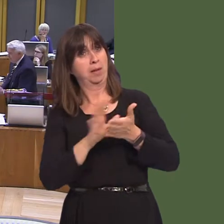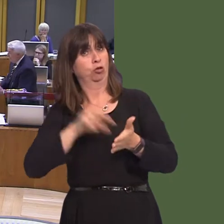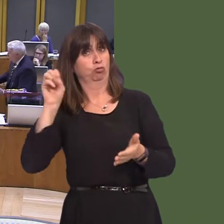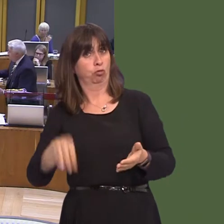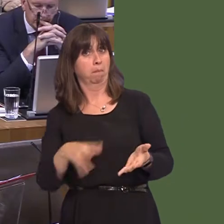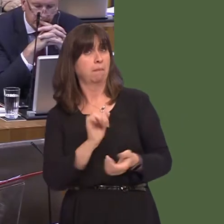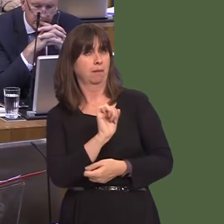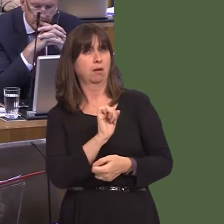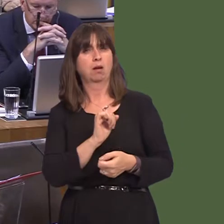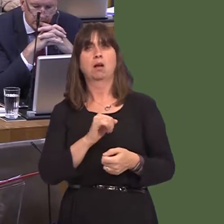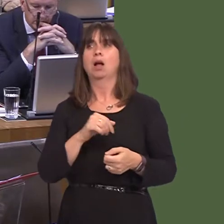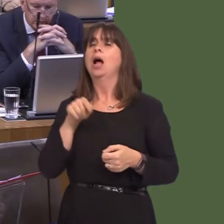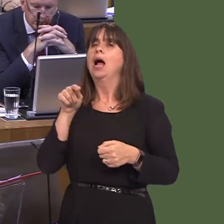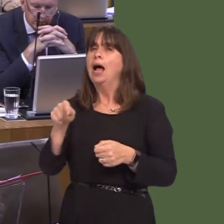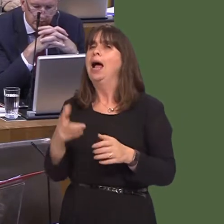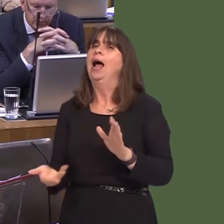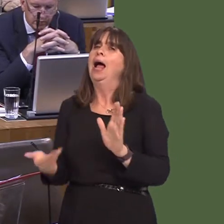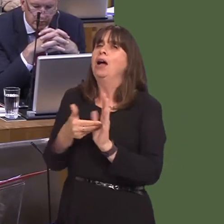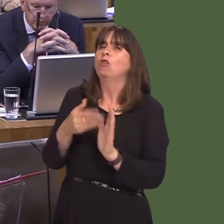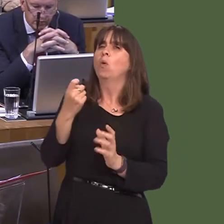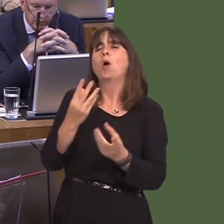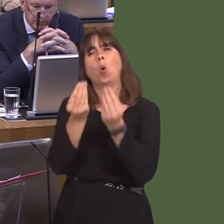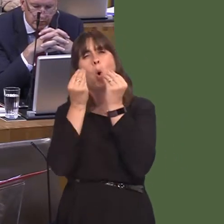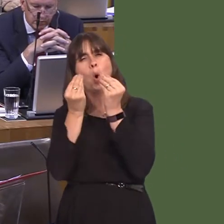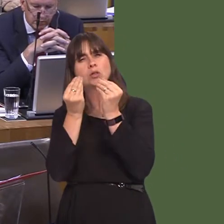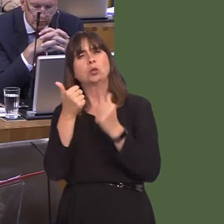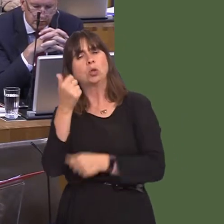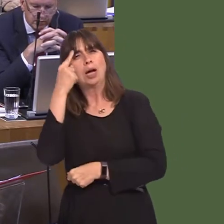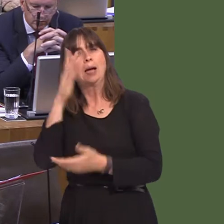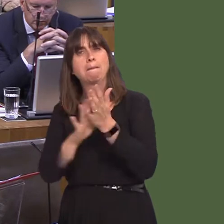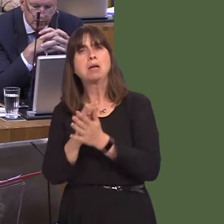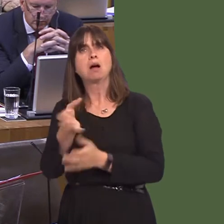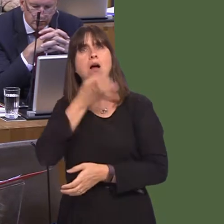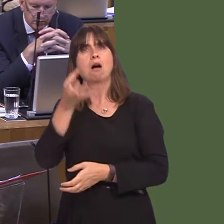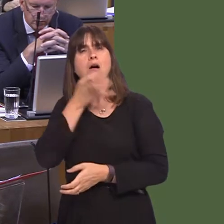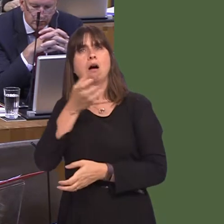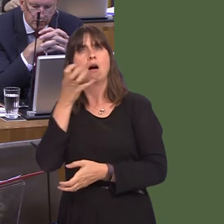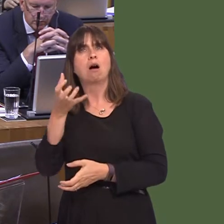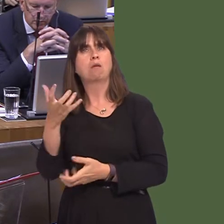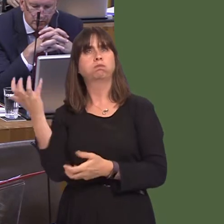because it helps people to understand the effects of alcohol and alcohol abuse. In some